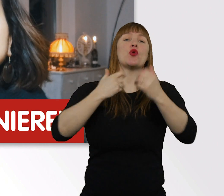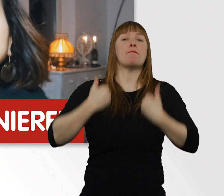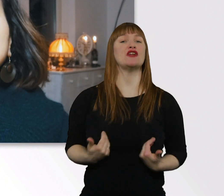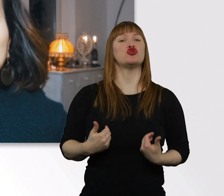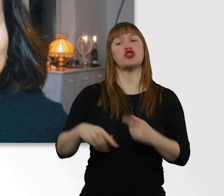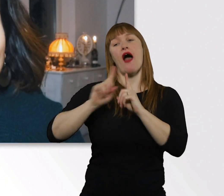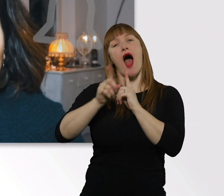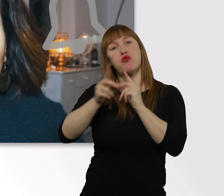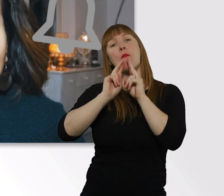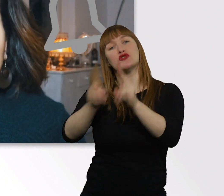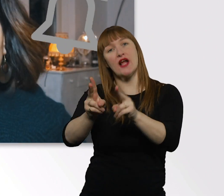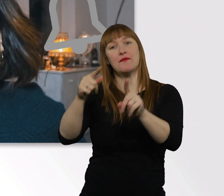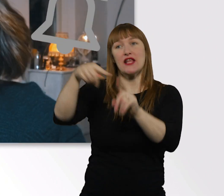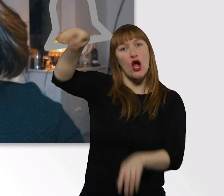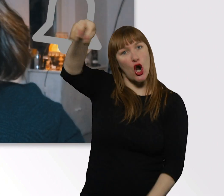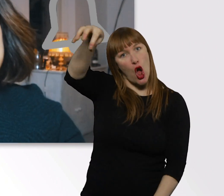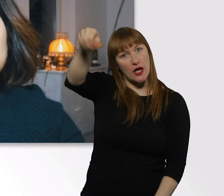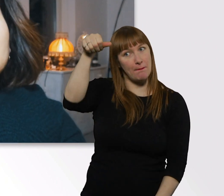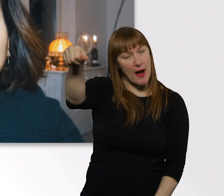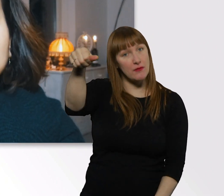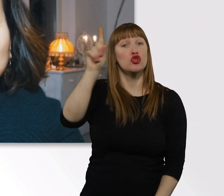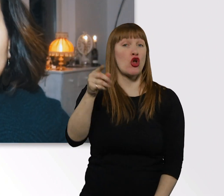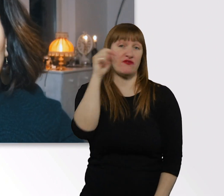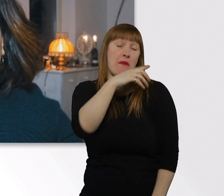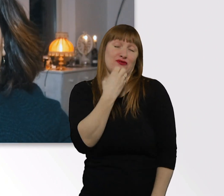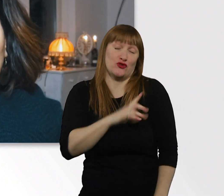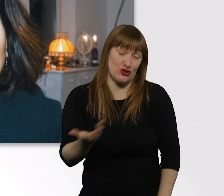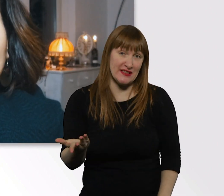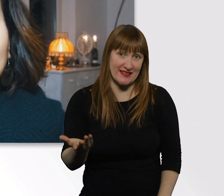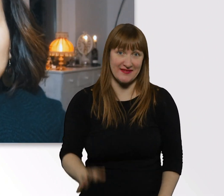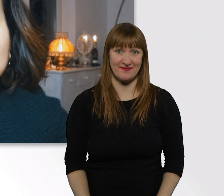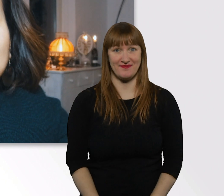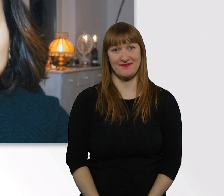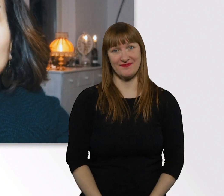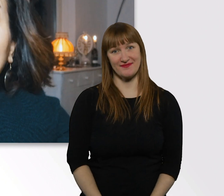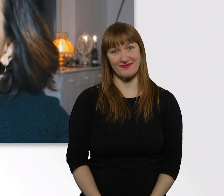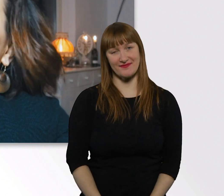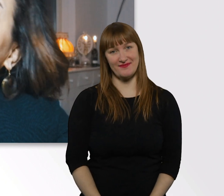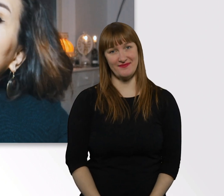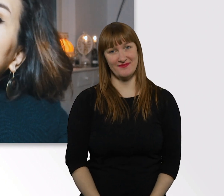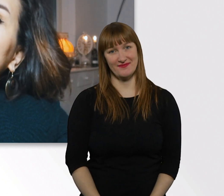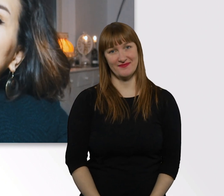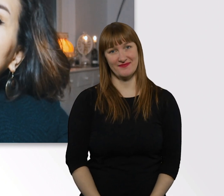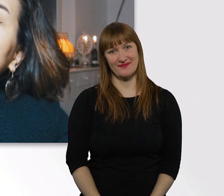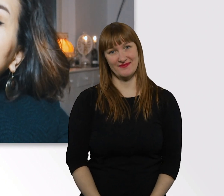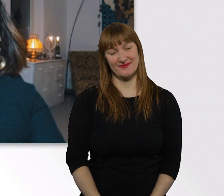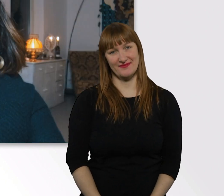Und schaltet das Glöckchen ein, damit ihr eine Benachrichtigung darüber bekommt, wenn ich das nächste Mal ein Video online stelle.